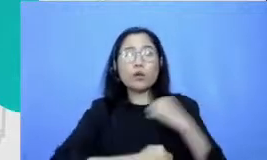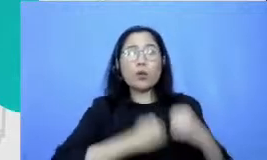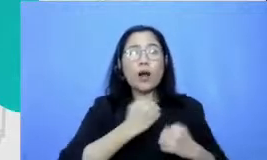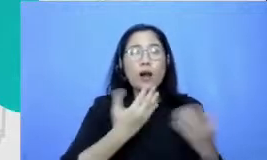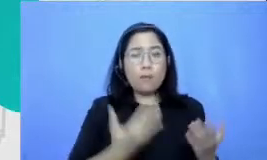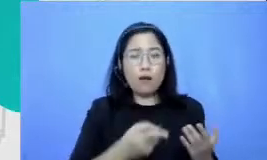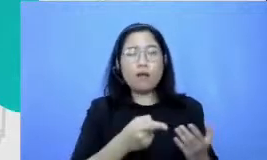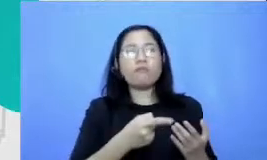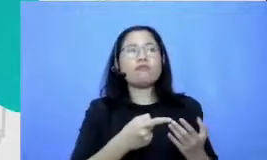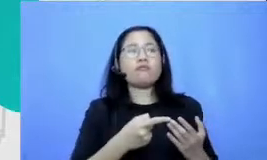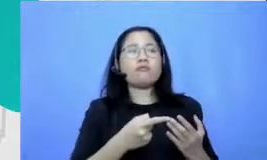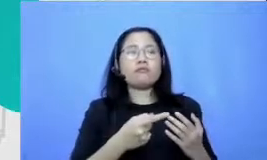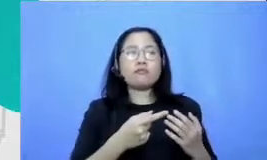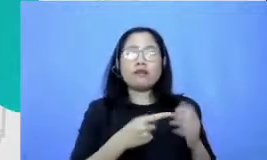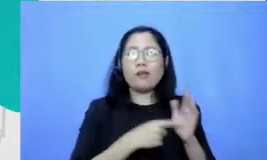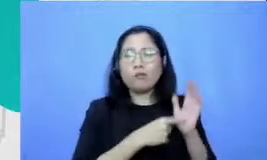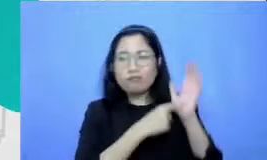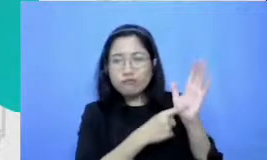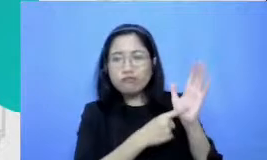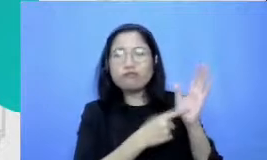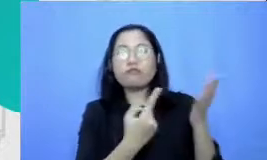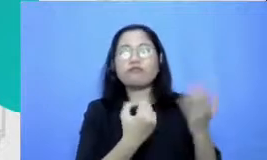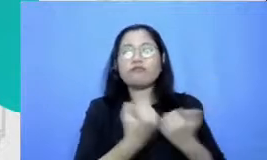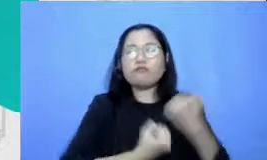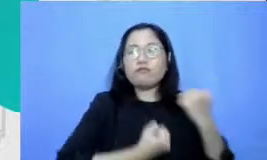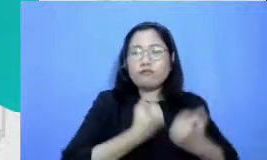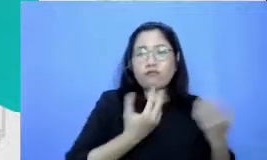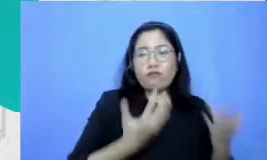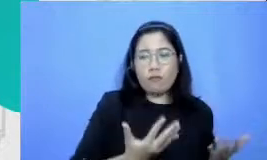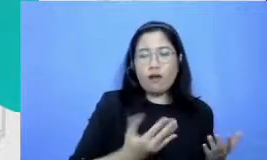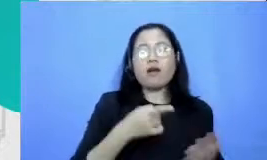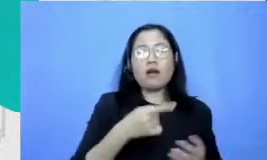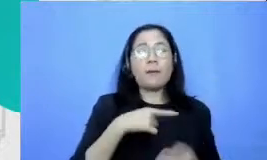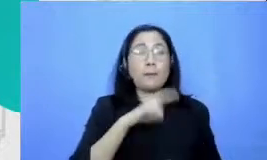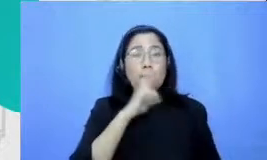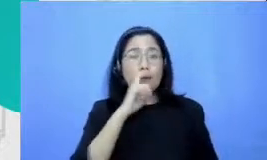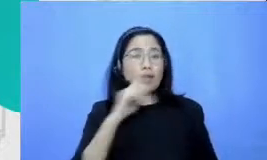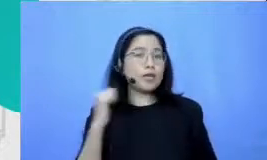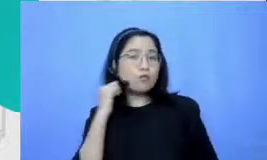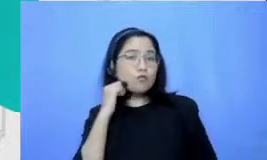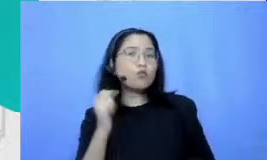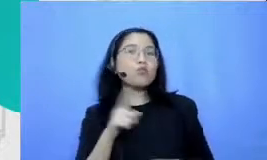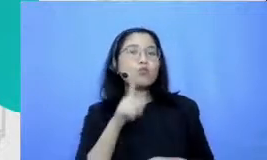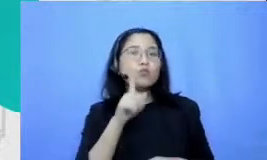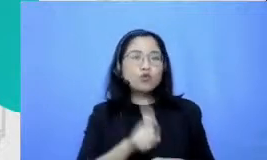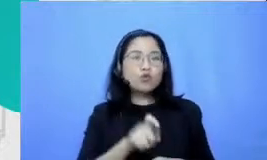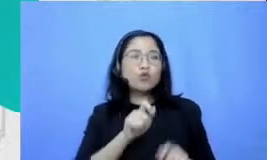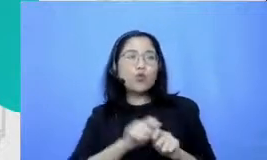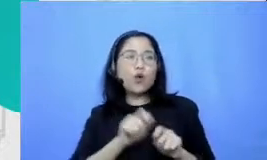yang mereka lakukan Bapak dan Ibu perlu bikin sebuah ember yang merayakan upaya mereka Roses